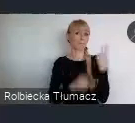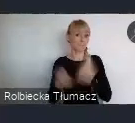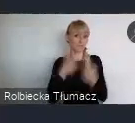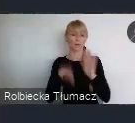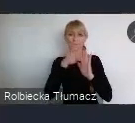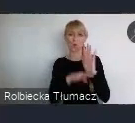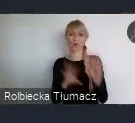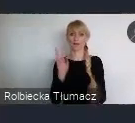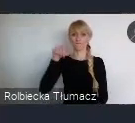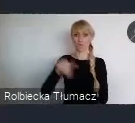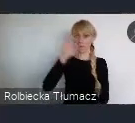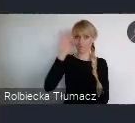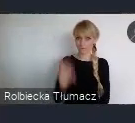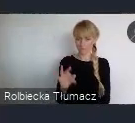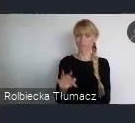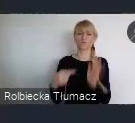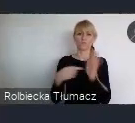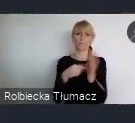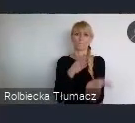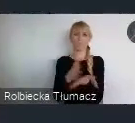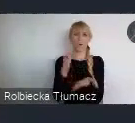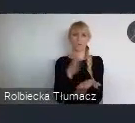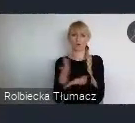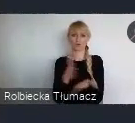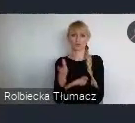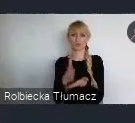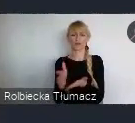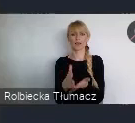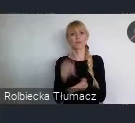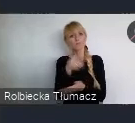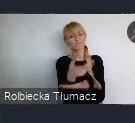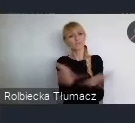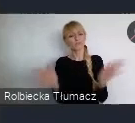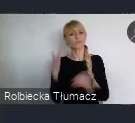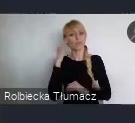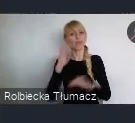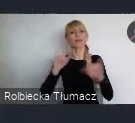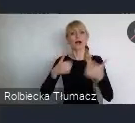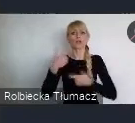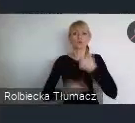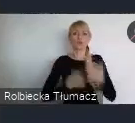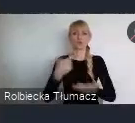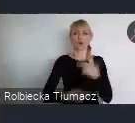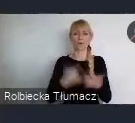sobie odpowiedź na to, w jaki sposób to robić. Jak to dopasować do naszych realności tych lokalnych.